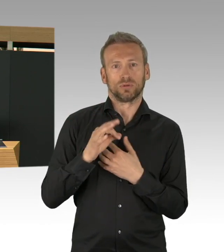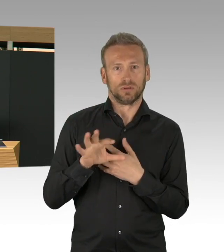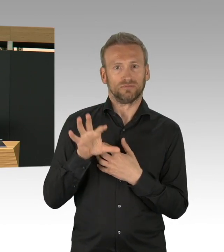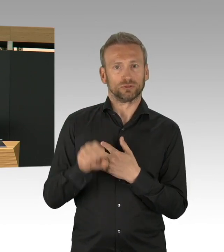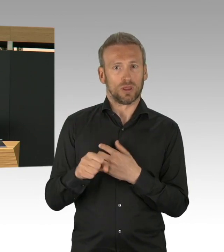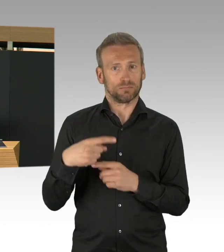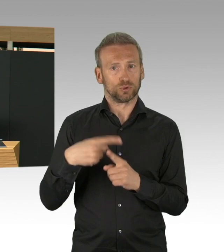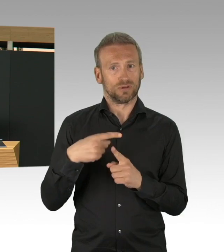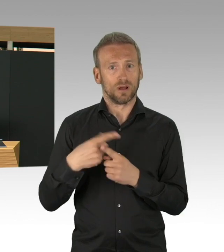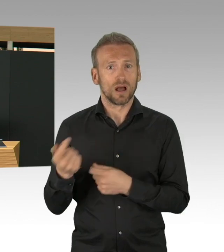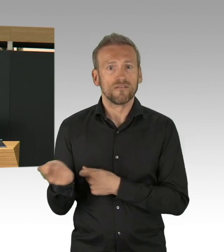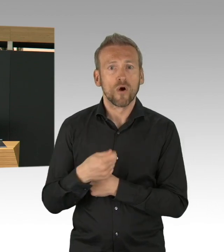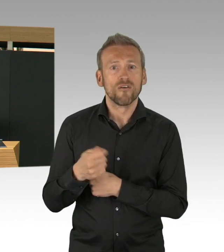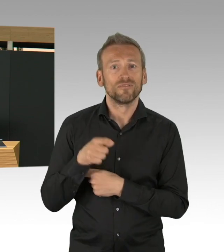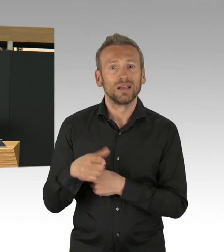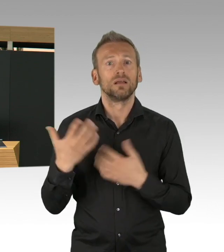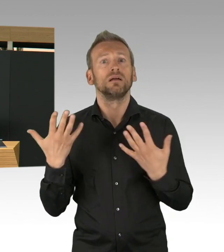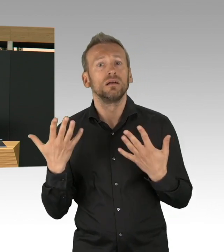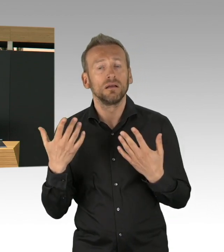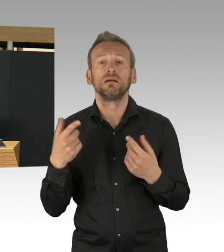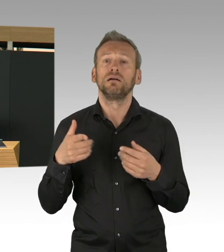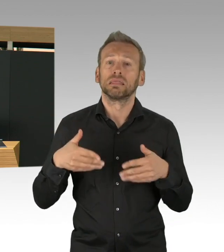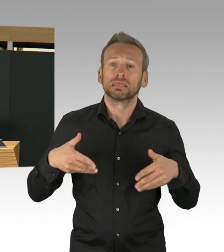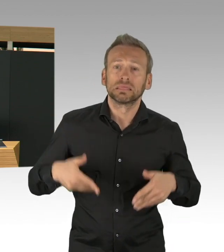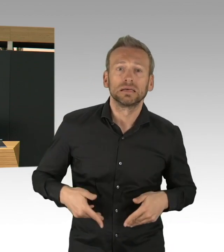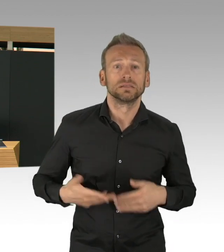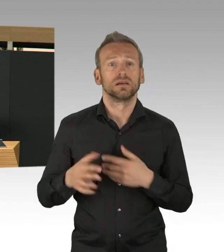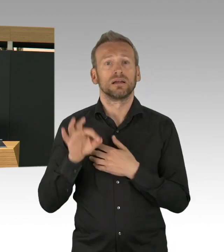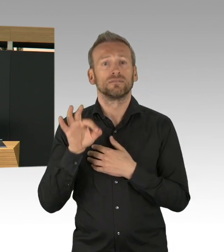kann man auch mal der KV danken. Ich weiß, es gibt immer Auseinandersetzung und Kritik,